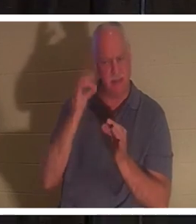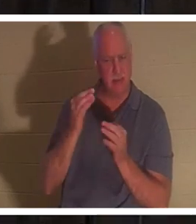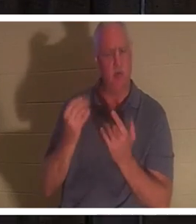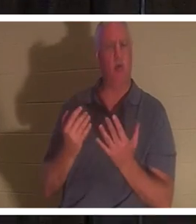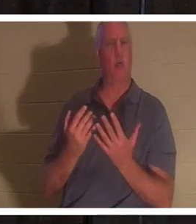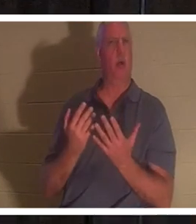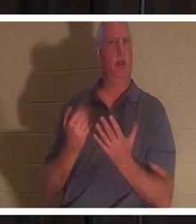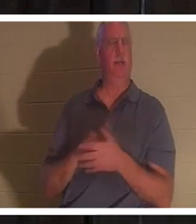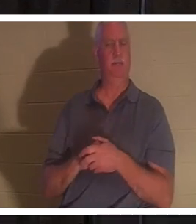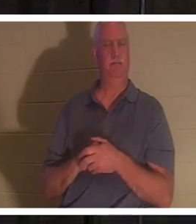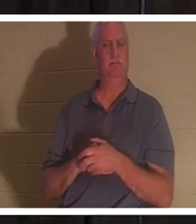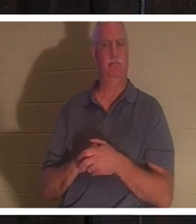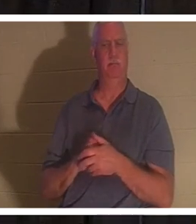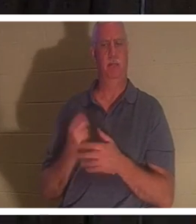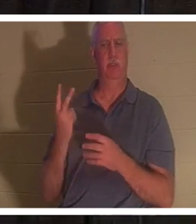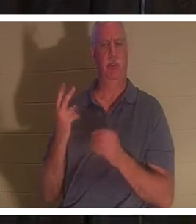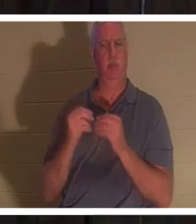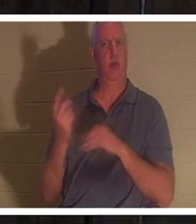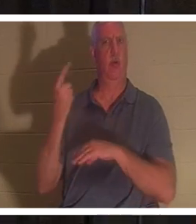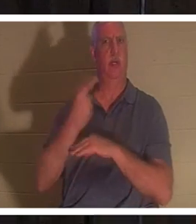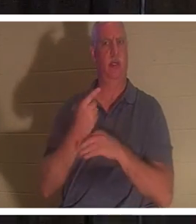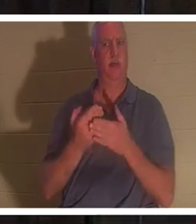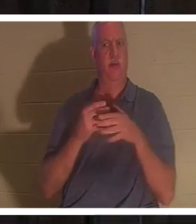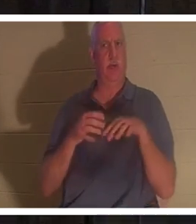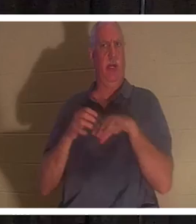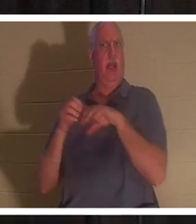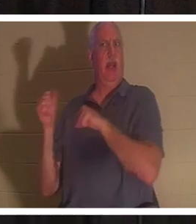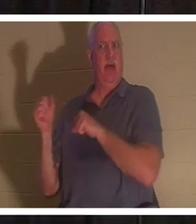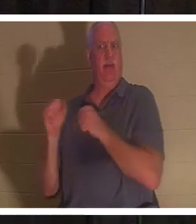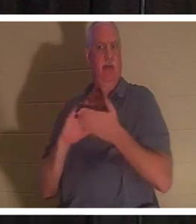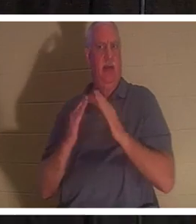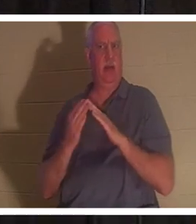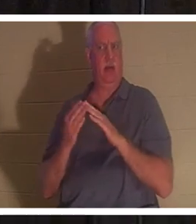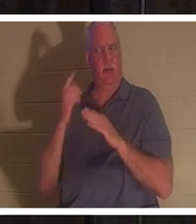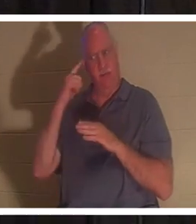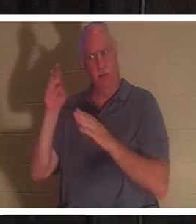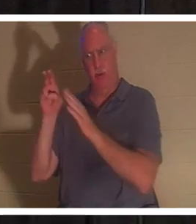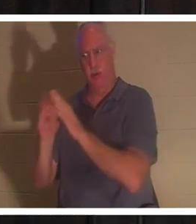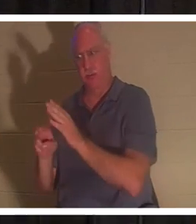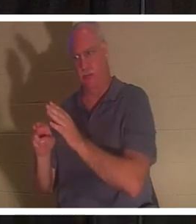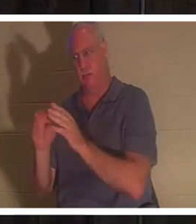a attendu encore deux jours avant même de partir pour la tombe. Bien sûr, c'était au moins à une journée de